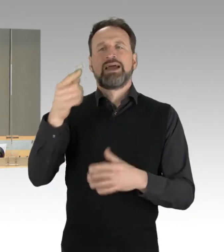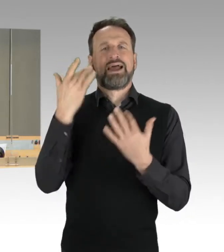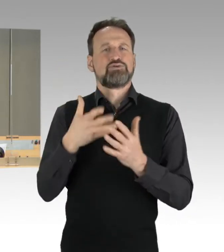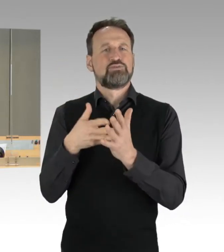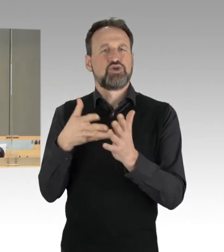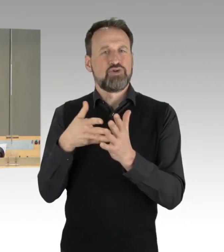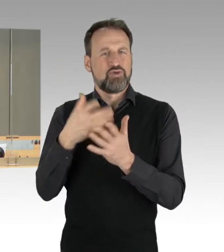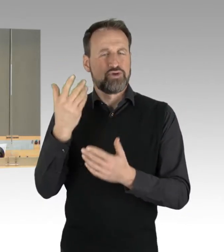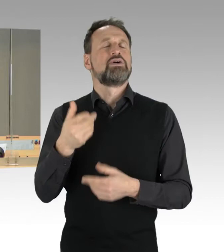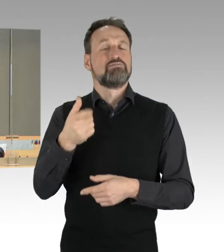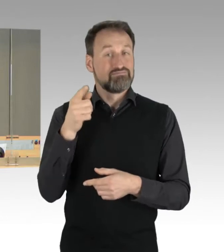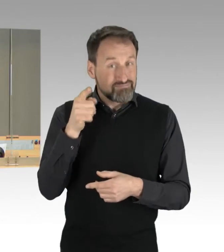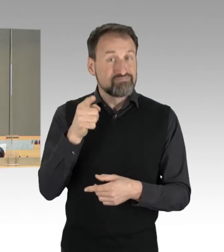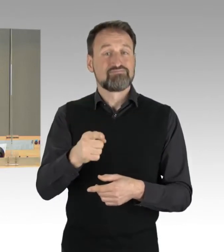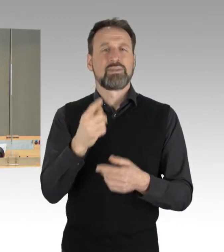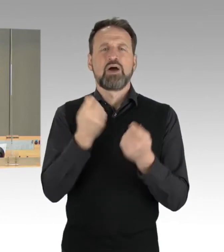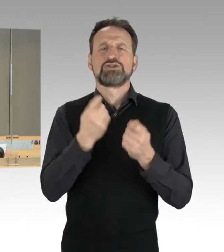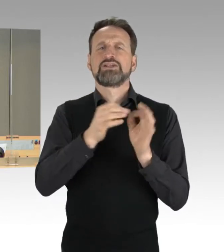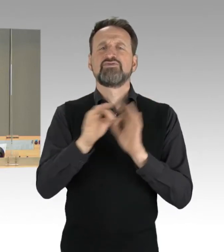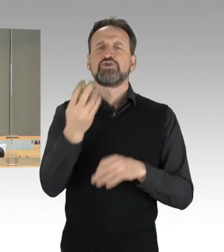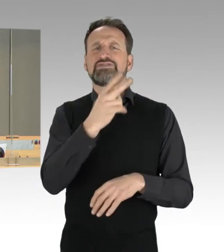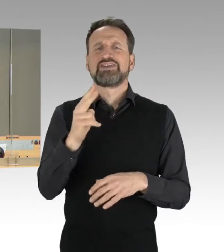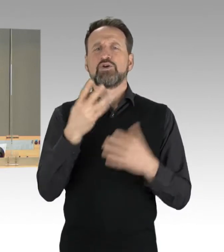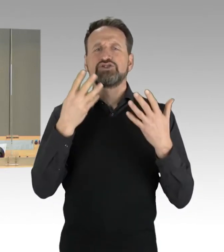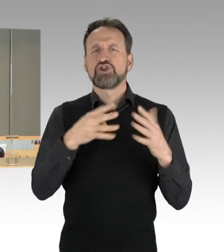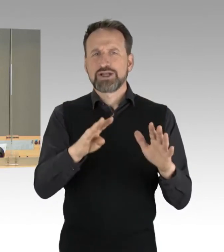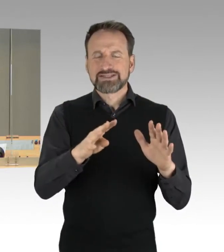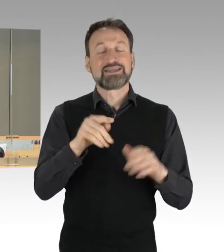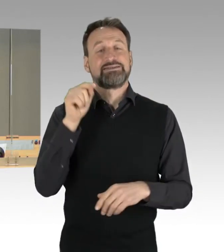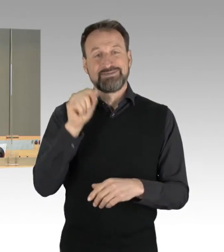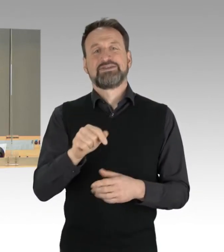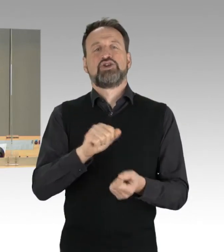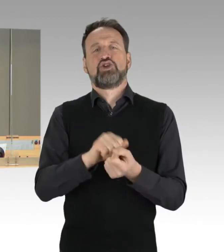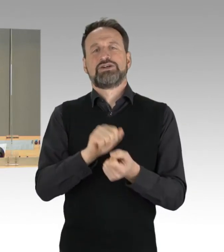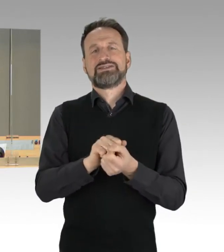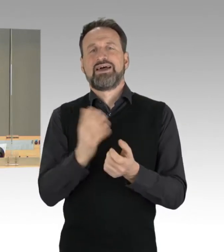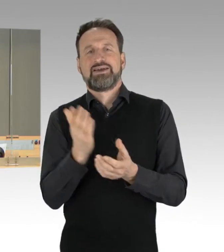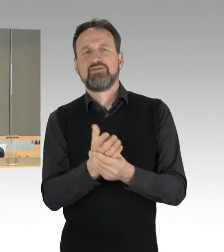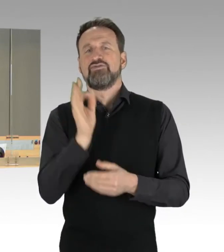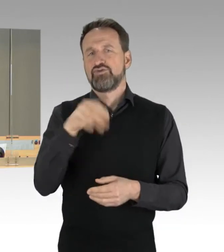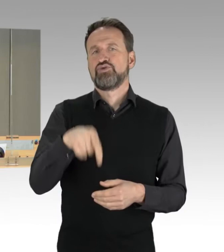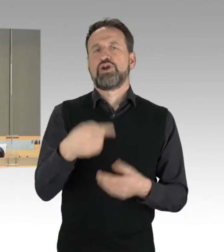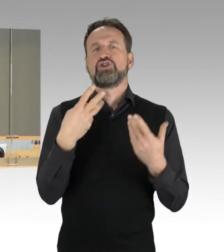als Drucksachen der 19. Wahlperiode zu übernehmen. Widerspruch dazu höre ich nicht.